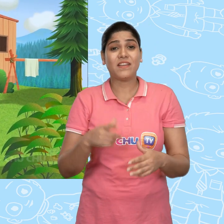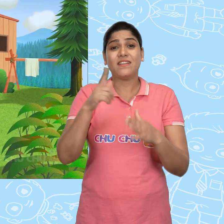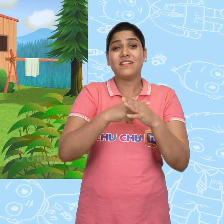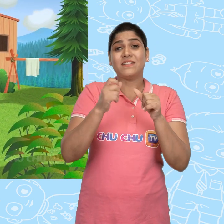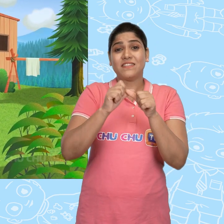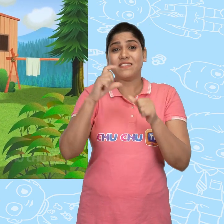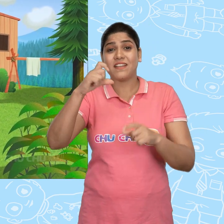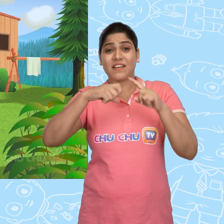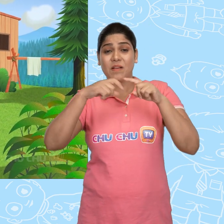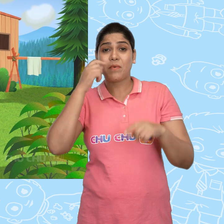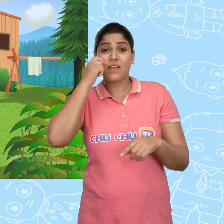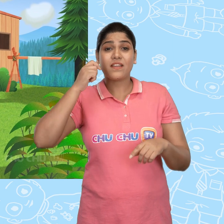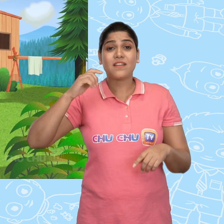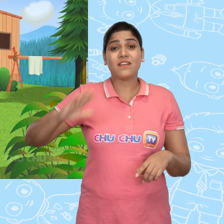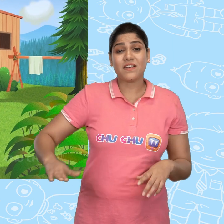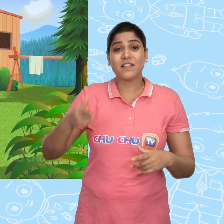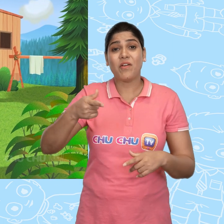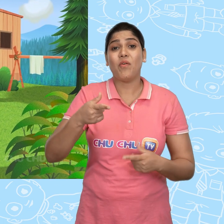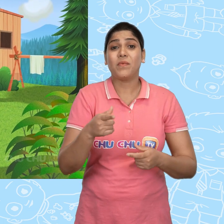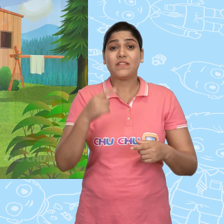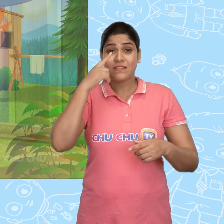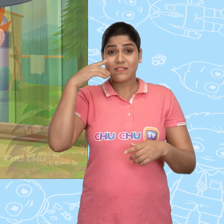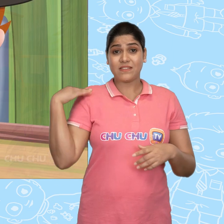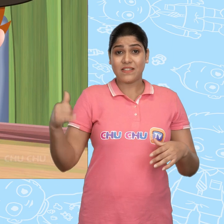बहुत पुरानी बात है। Jack नाम का एक लड़का था